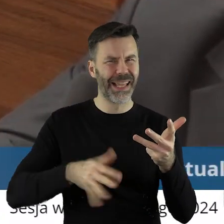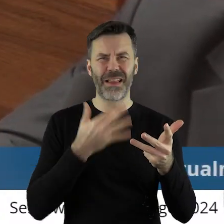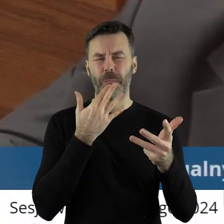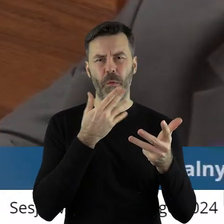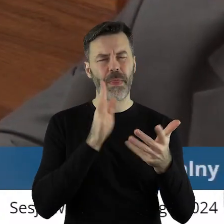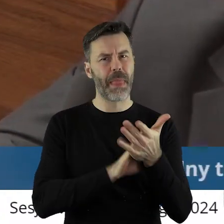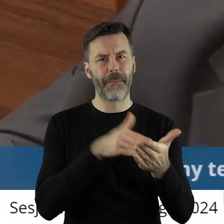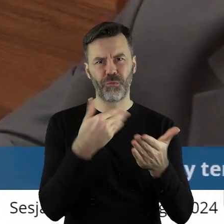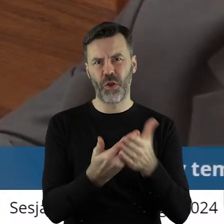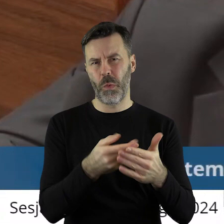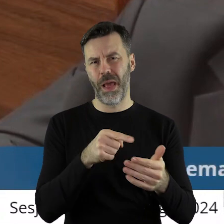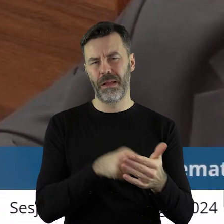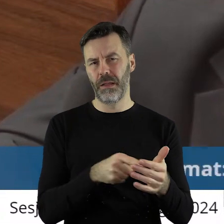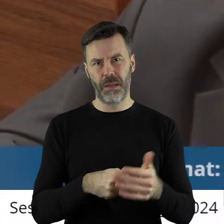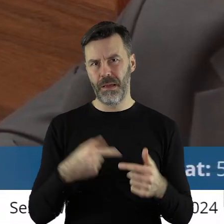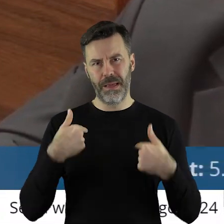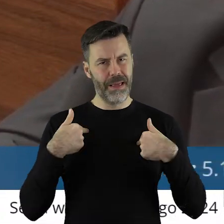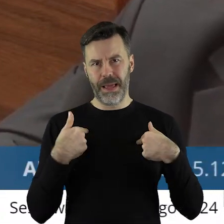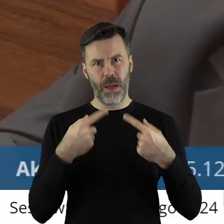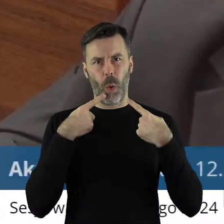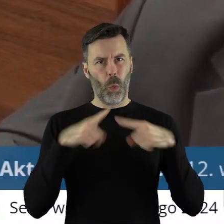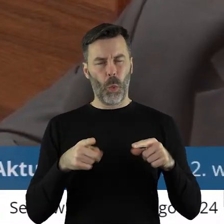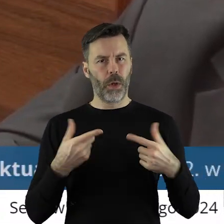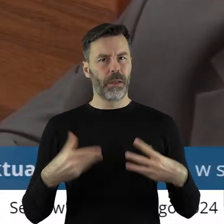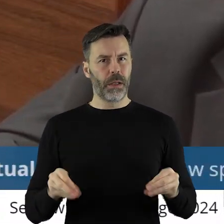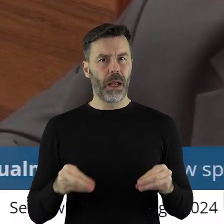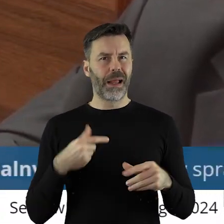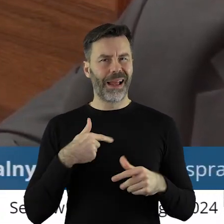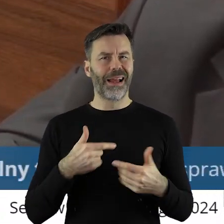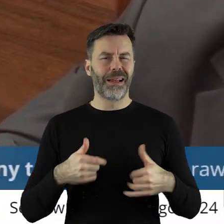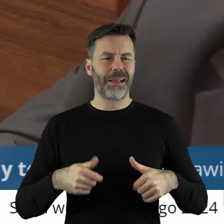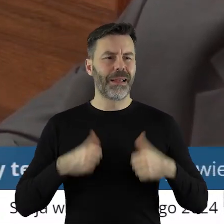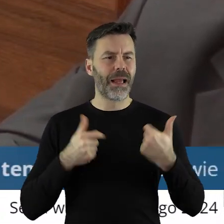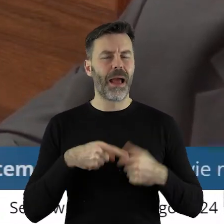bo to nie do mnie należy i nie chciałabym też być źle zrozumiana,